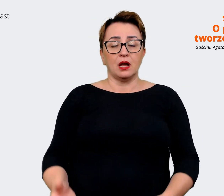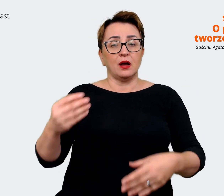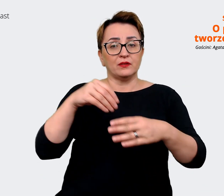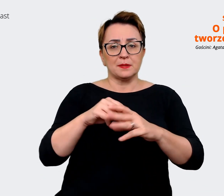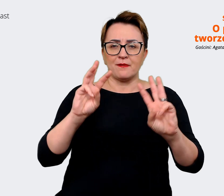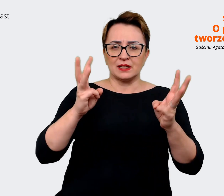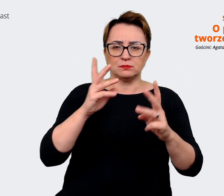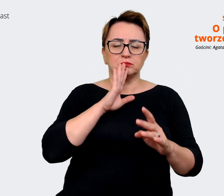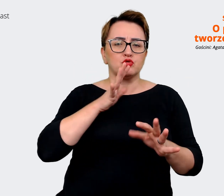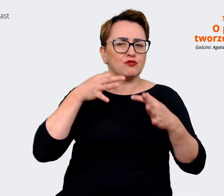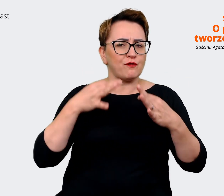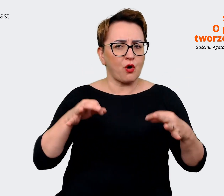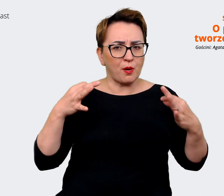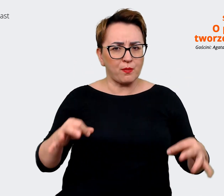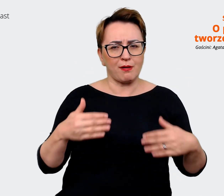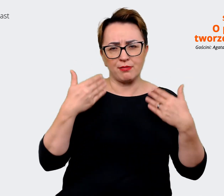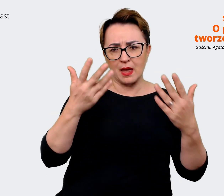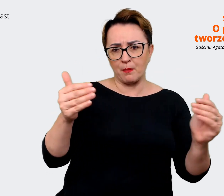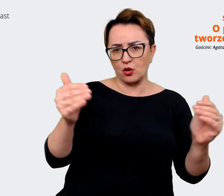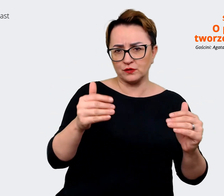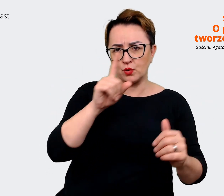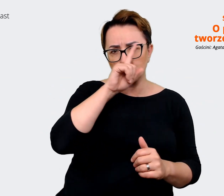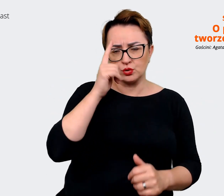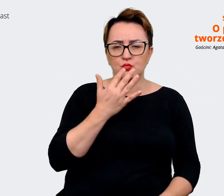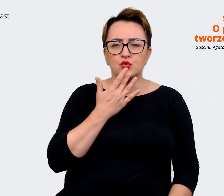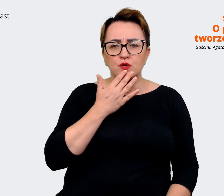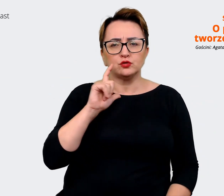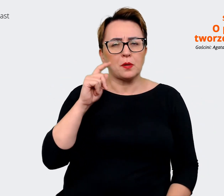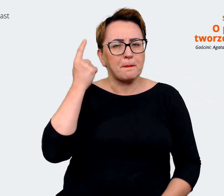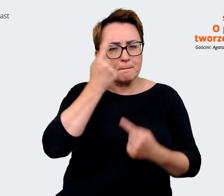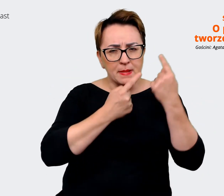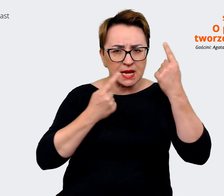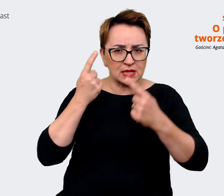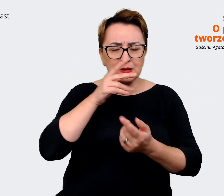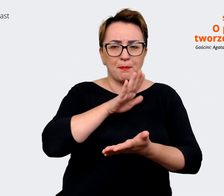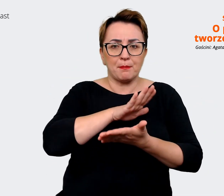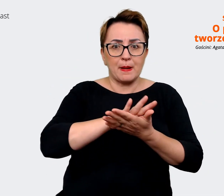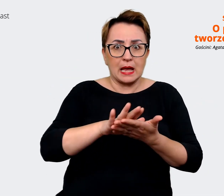że pozwolą też ludziom mówić wszystko to, co mają na myśli i jakby bez cenzury. Bo